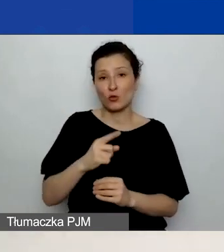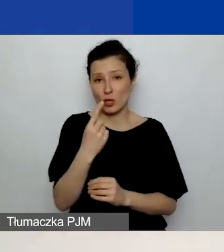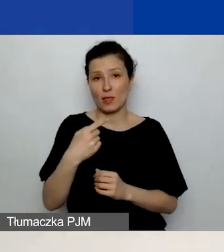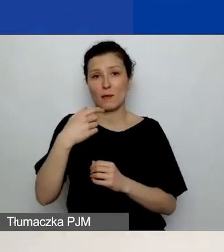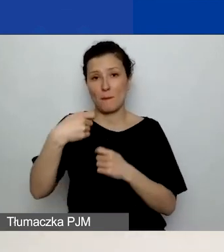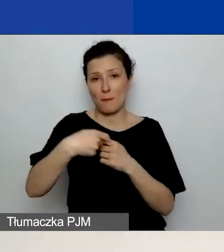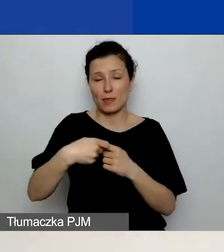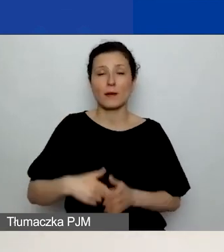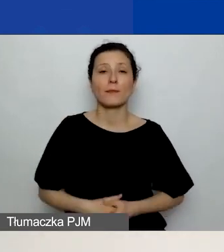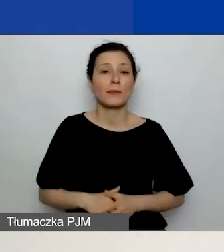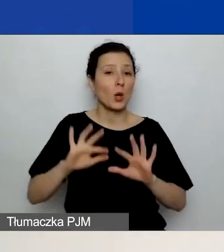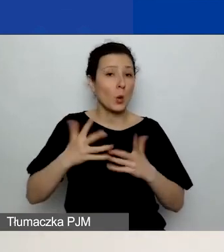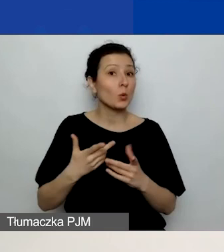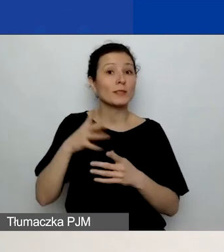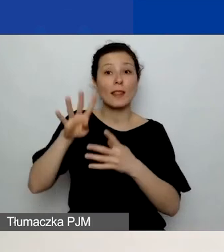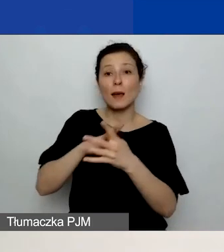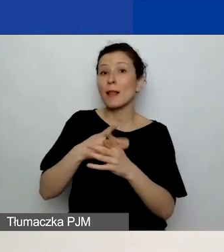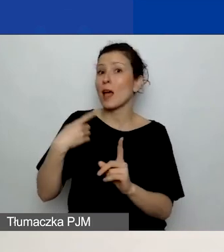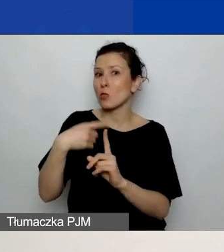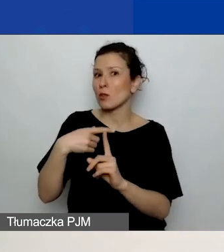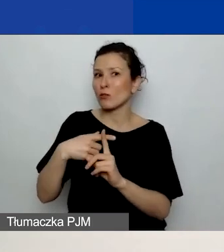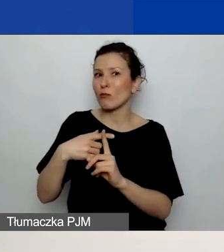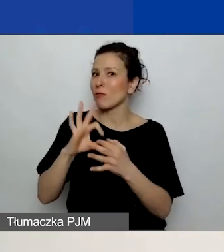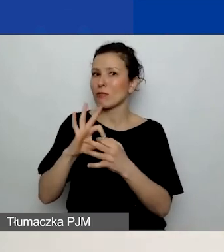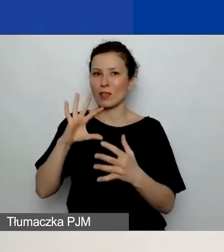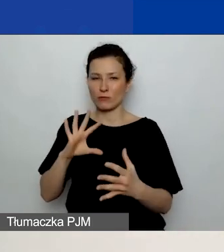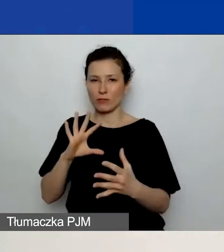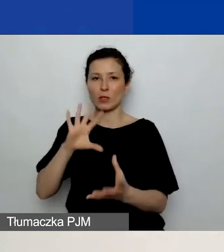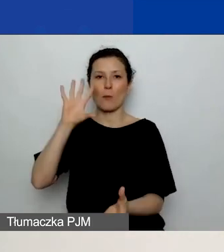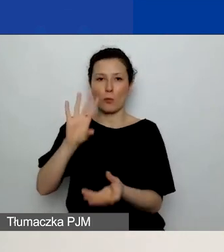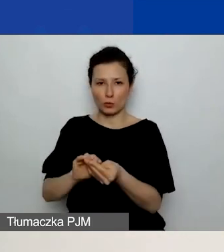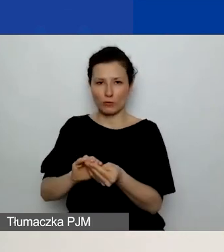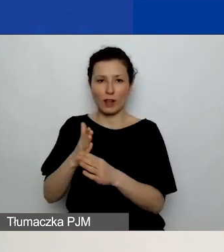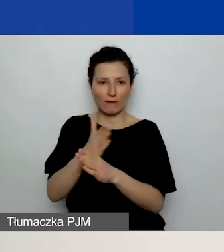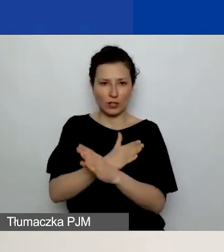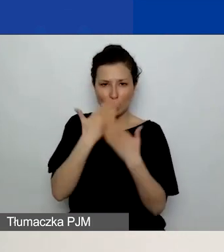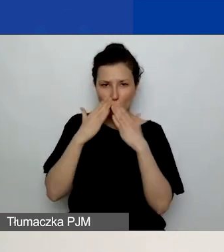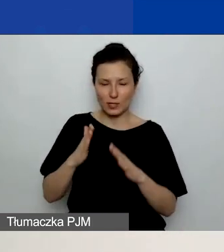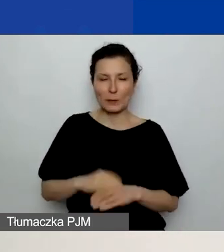To jest tabela dodatkowa, która jest niepowiązana z podsumowaniem, które pokazałam na poprzednim slajdzie.